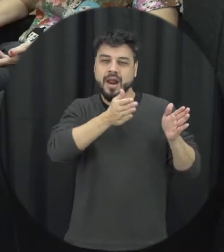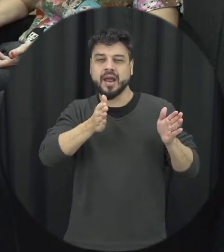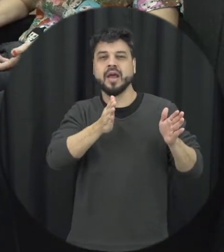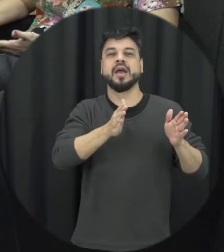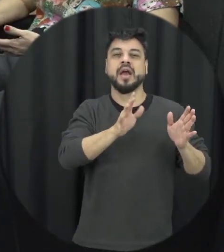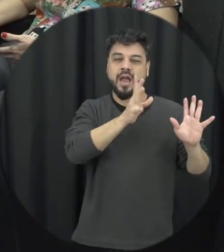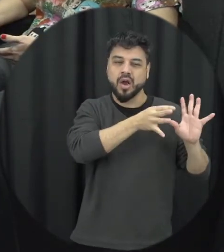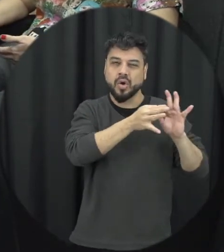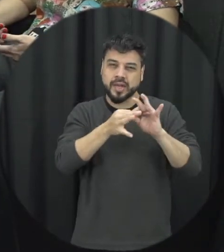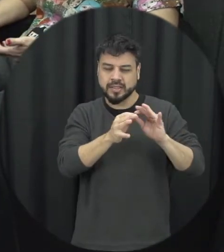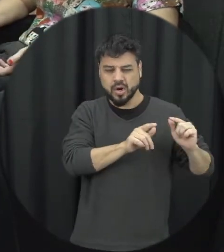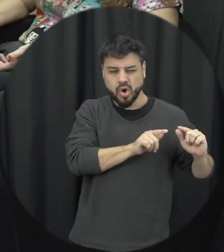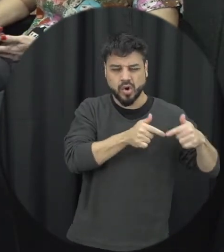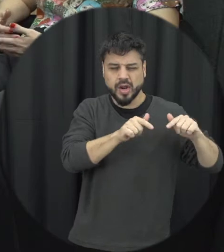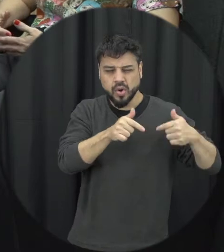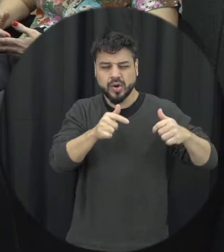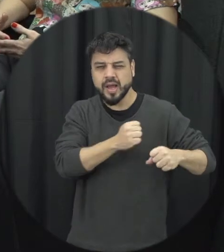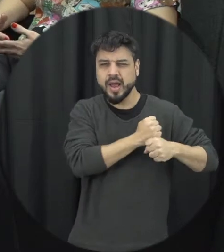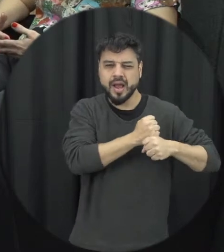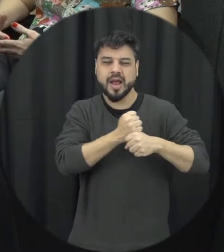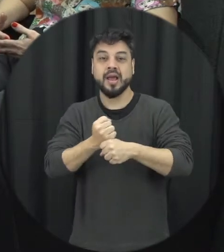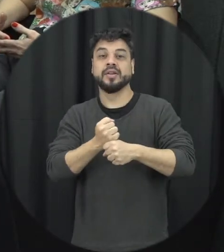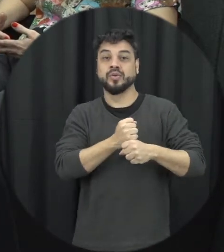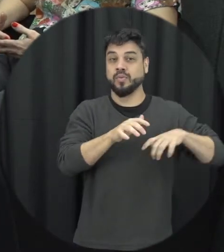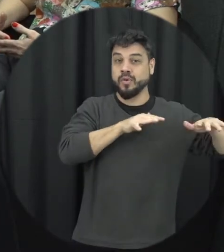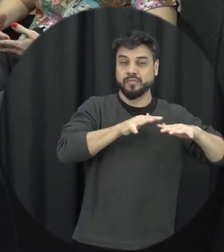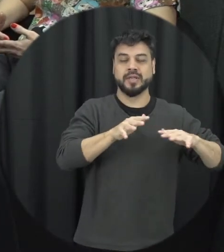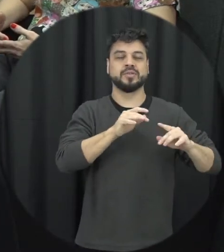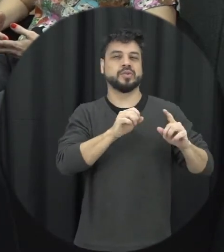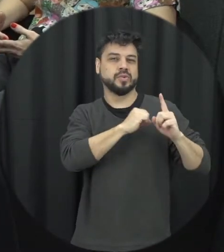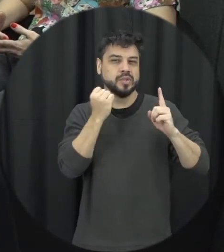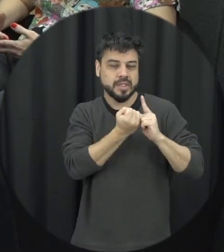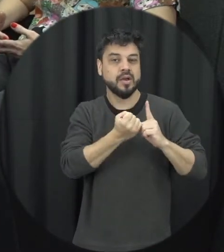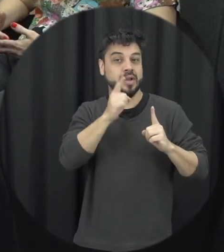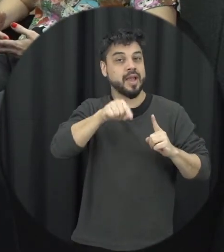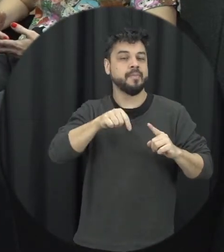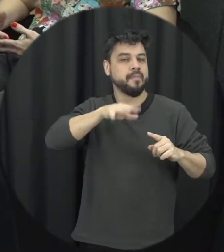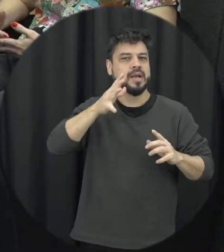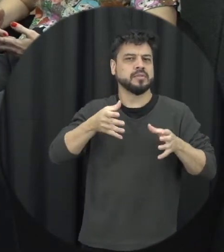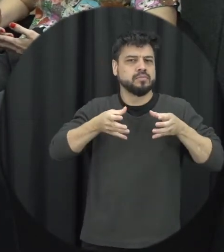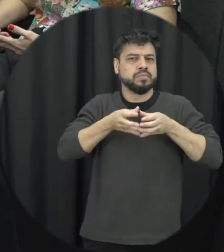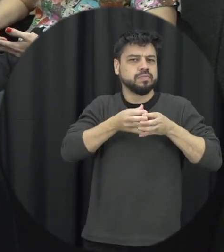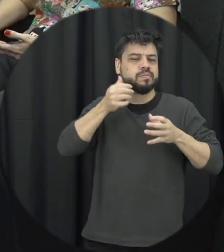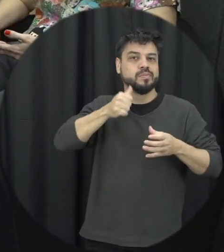dos movimentos sociais mais especificamente os movimentos de mulheres e ela também é uma resposta